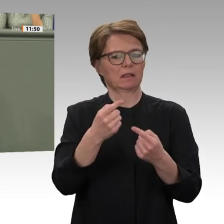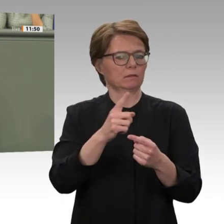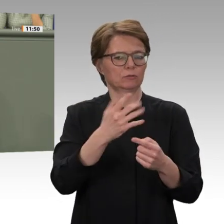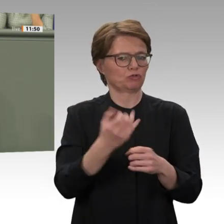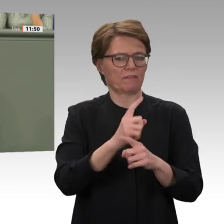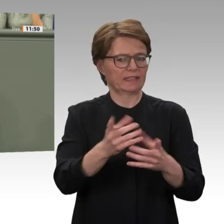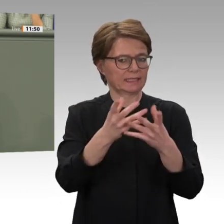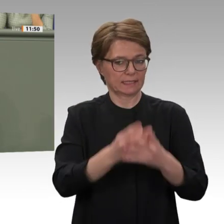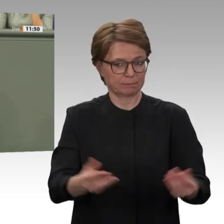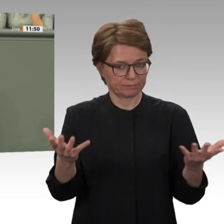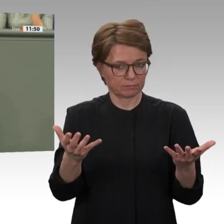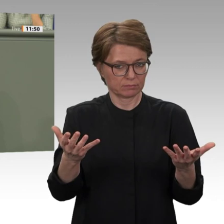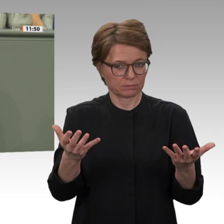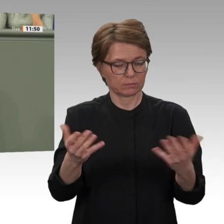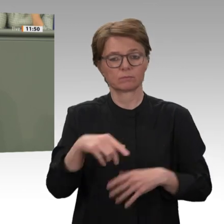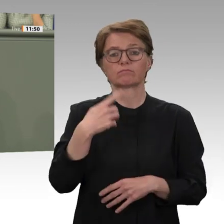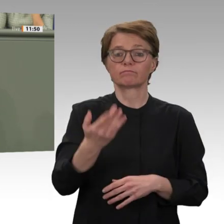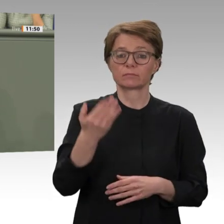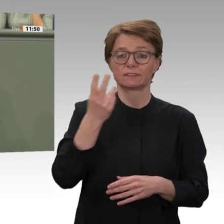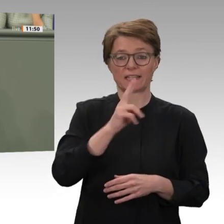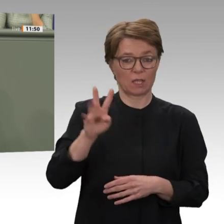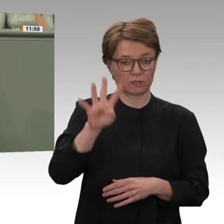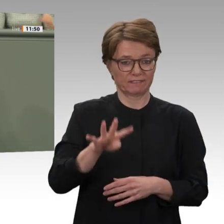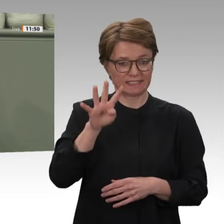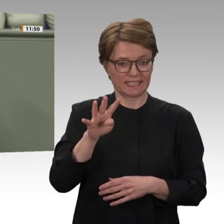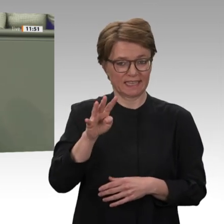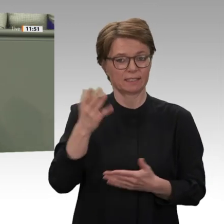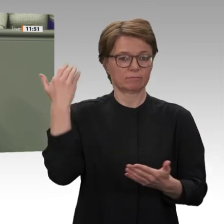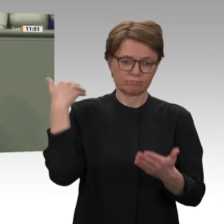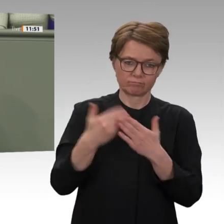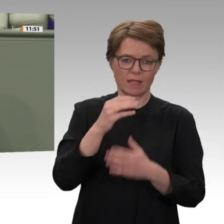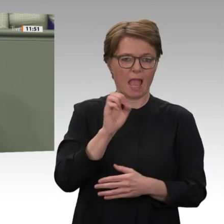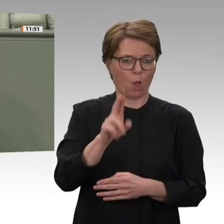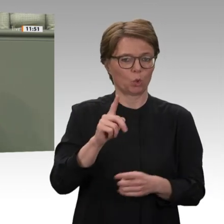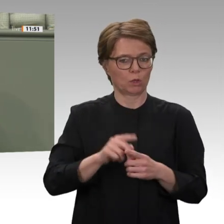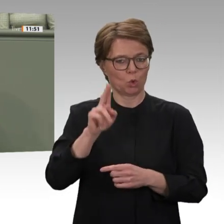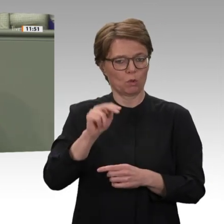der Dschandschawid. Die Motivation von EU und Bundesregierung war so banal wie